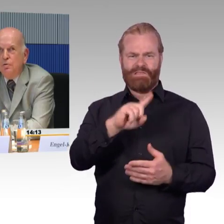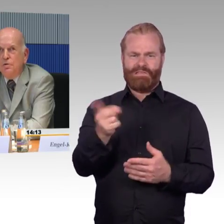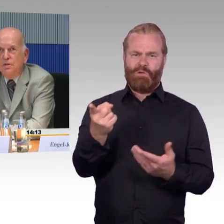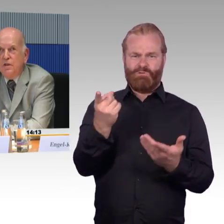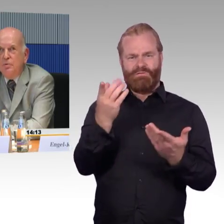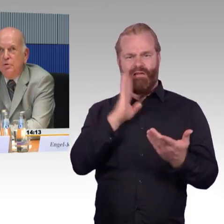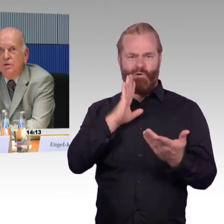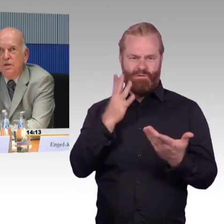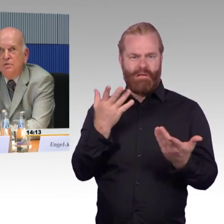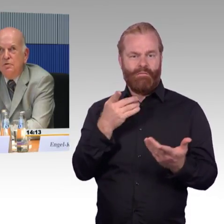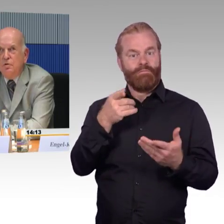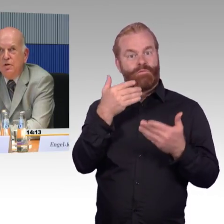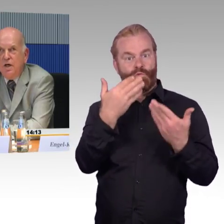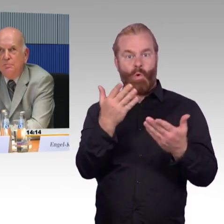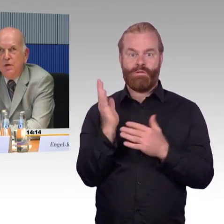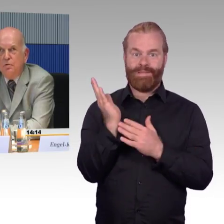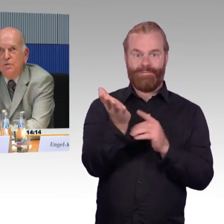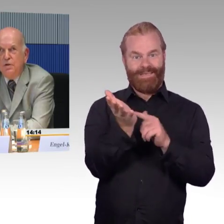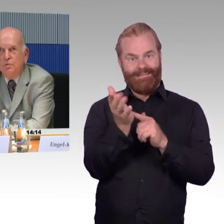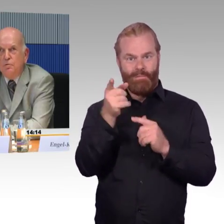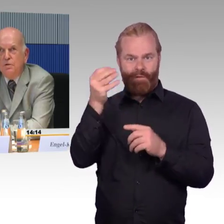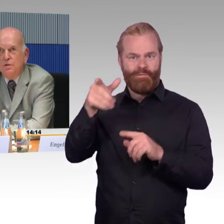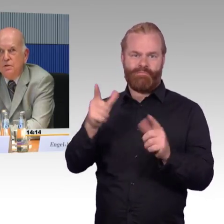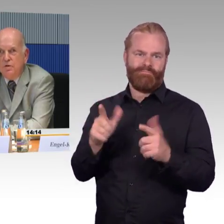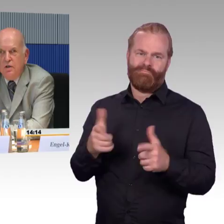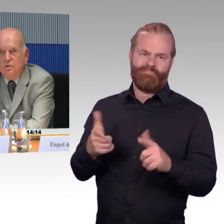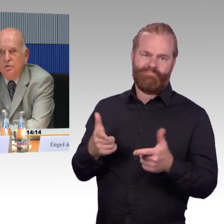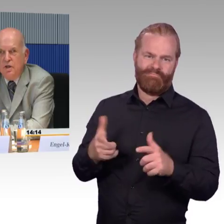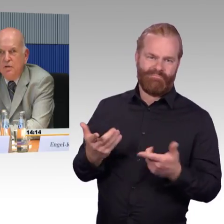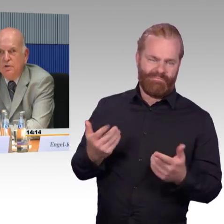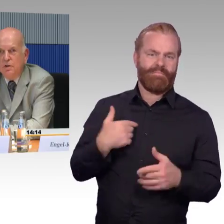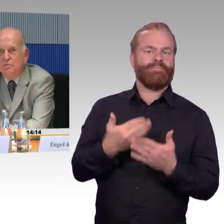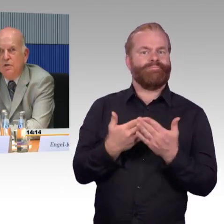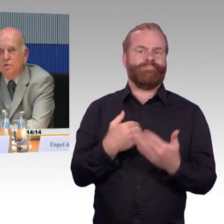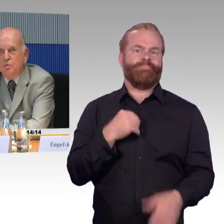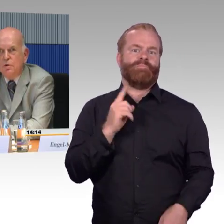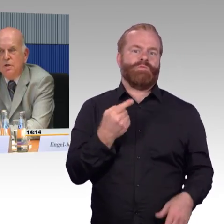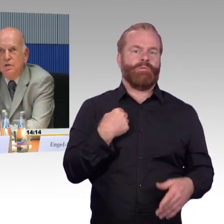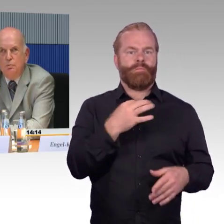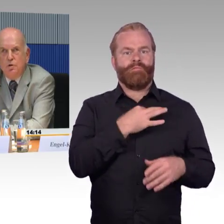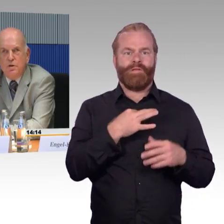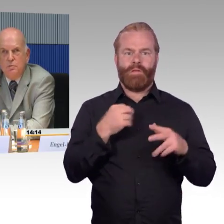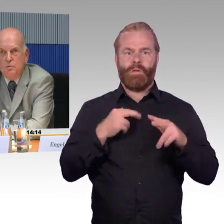und dasselbe muss ich dann heute Abend auch wieder tun, denn ich fahre heute Abend direkt wieder zurück. In Hamburg selbst